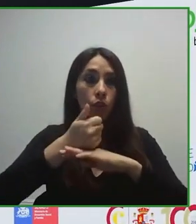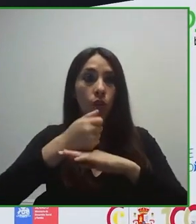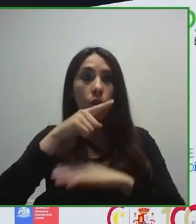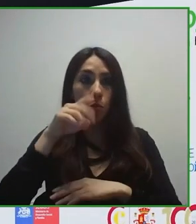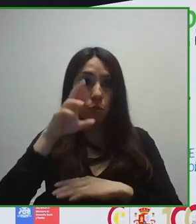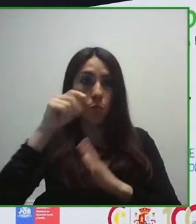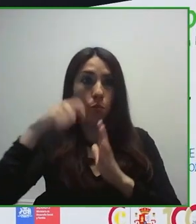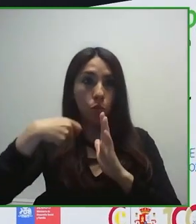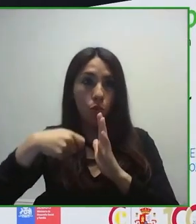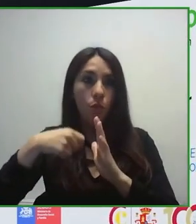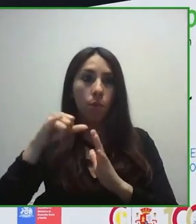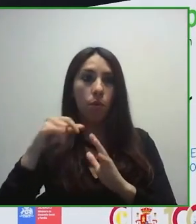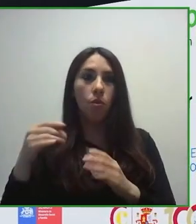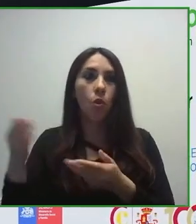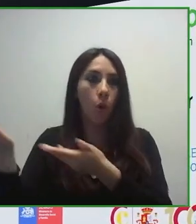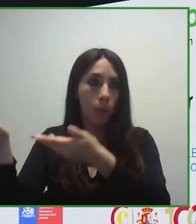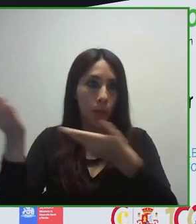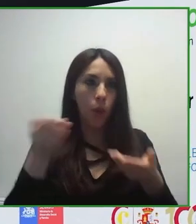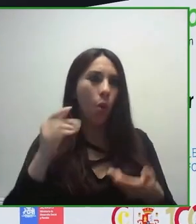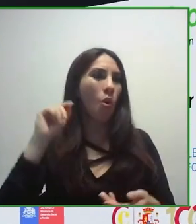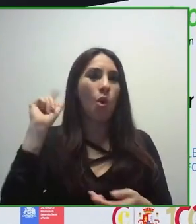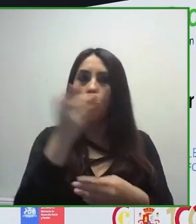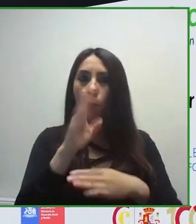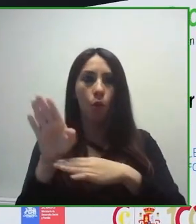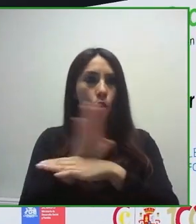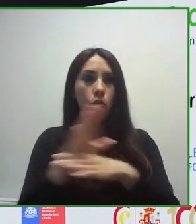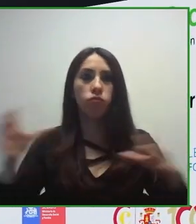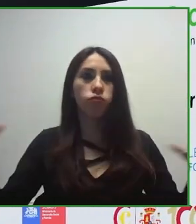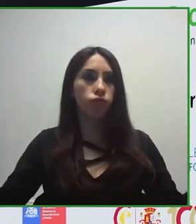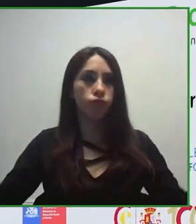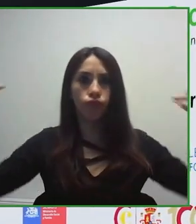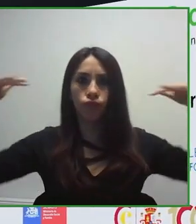visión muy holística, desde una visión muy, muy global.